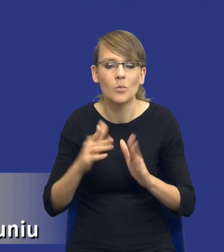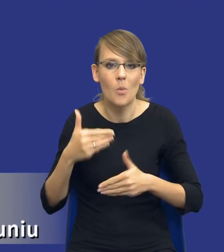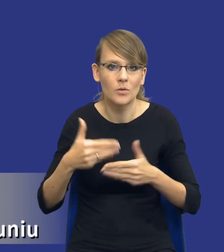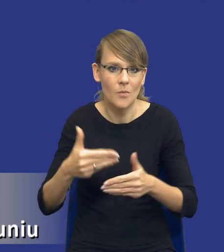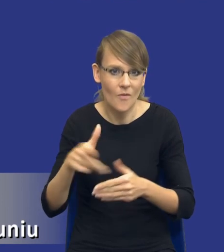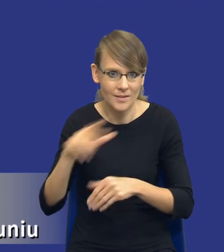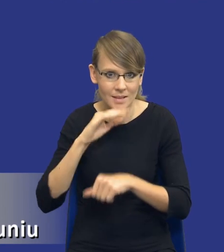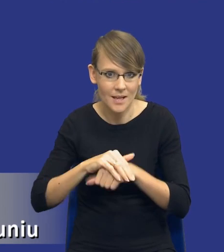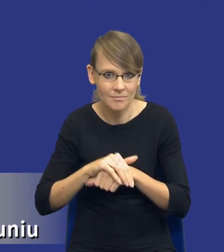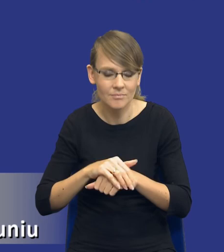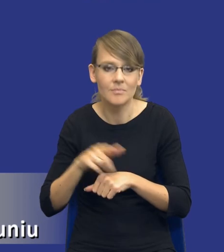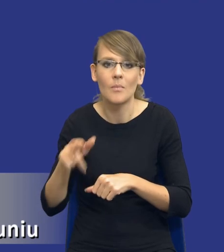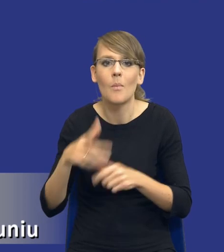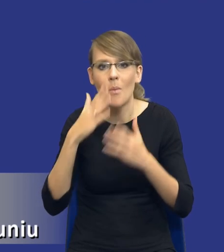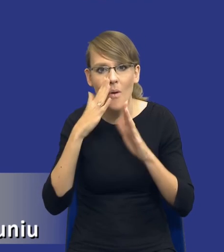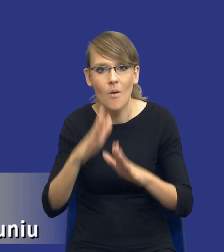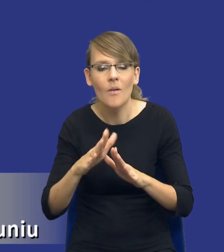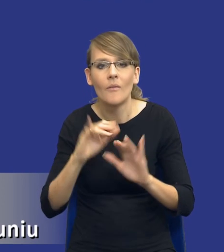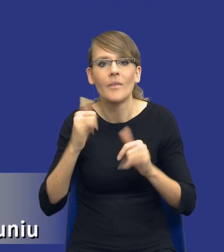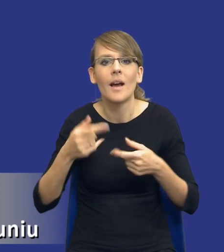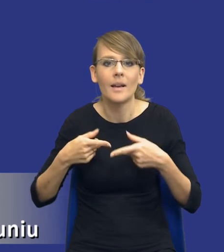To jest pokazanie, w jakim kierunku te postępowanie